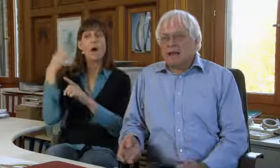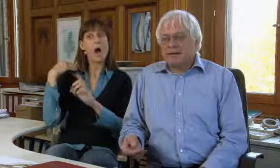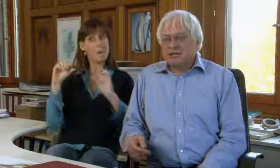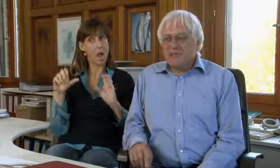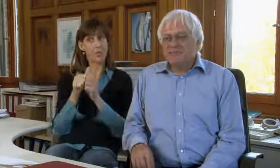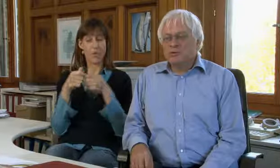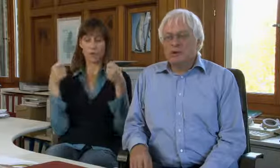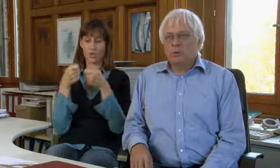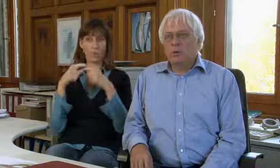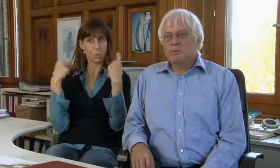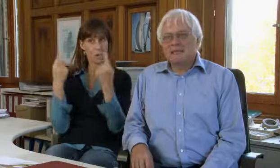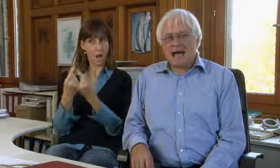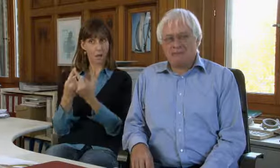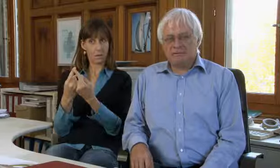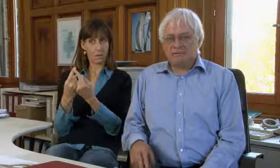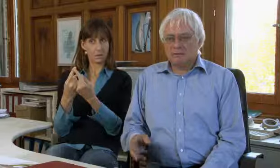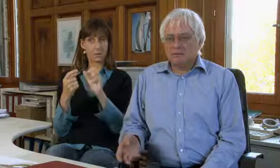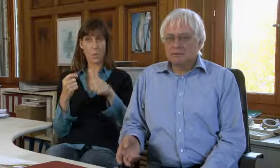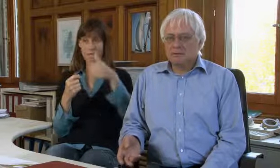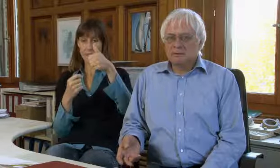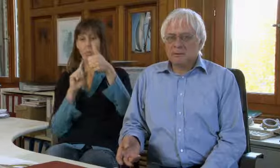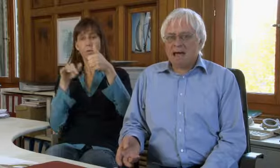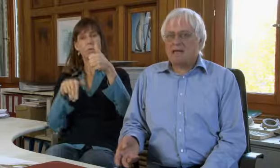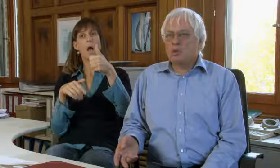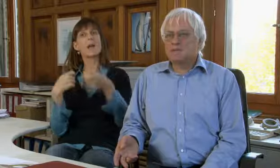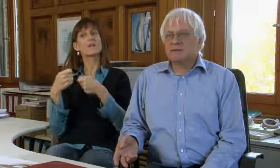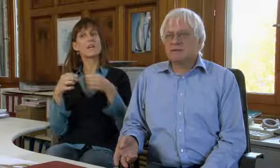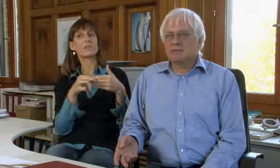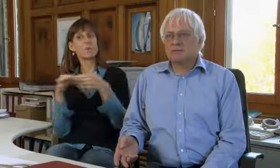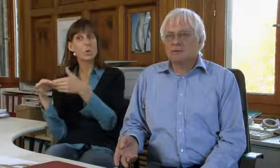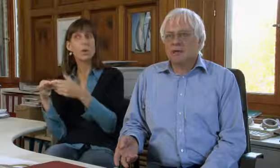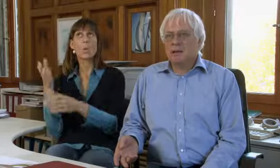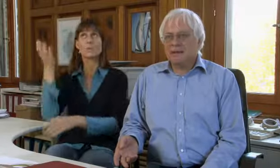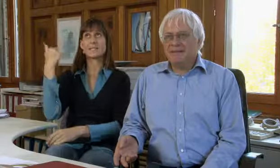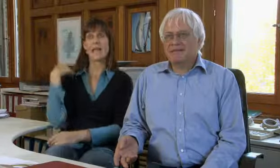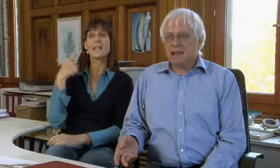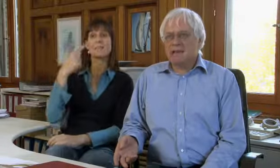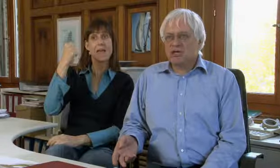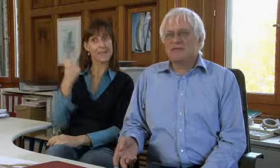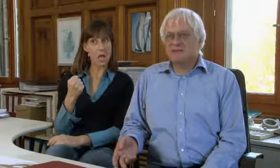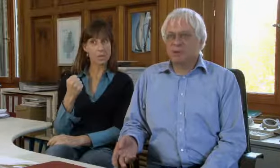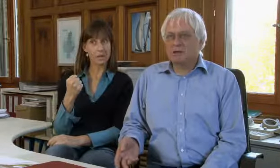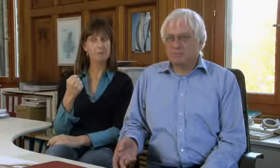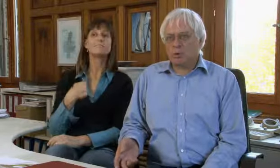Anfangs war ich im Stiftungsrat, wir hatten eine Geschäftsführerin und seit 2000